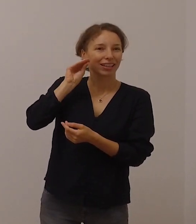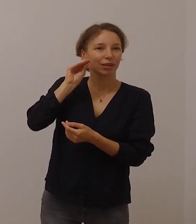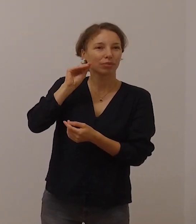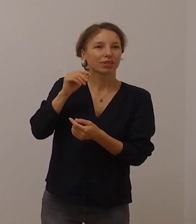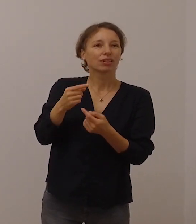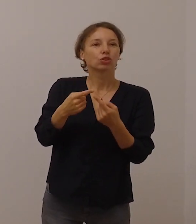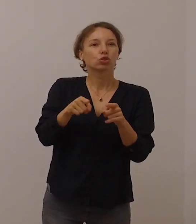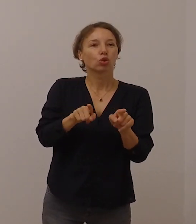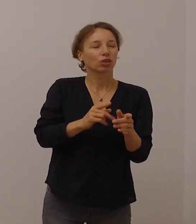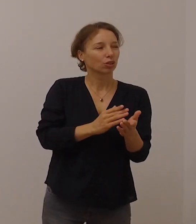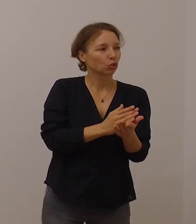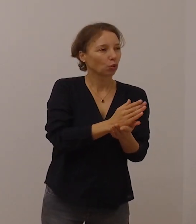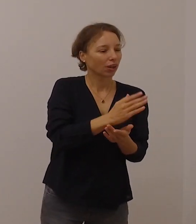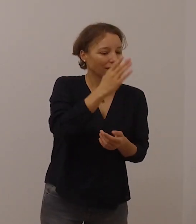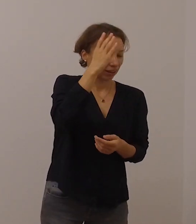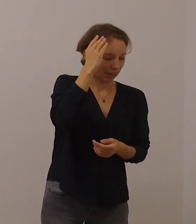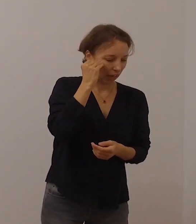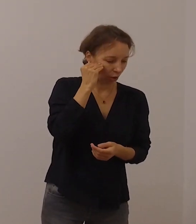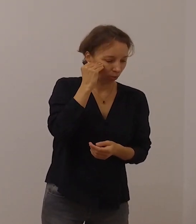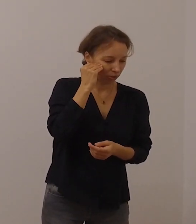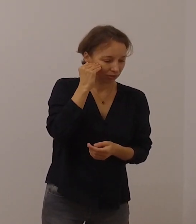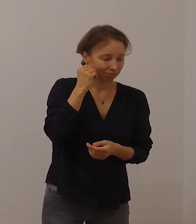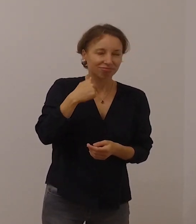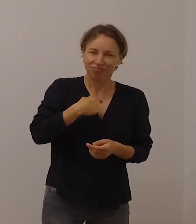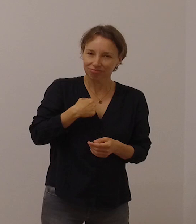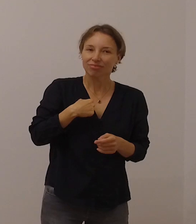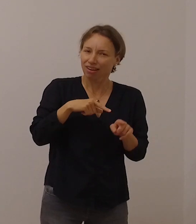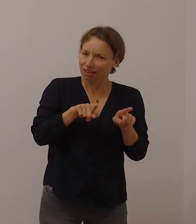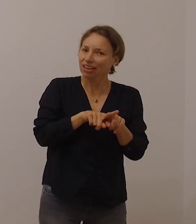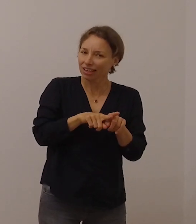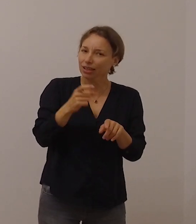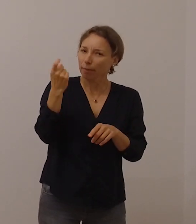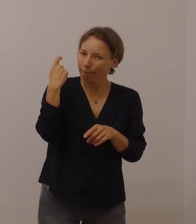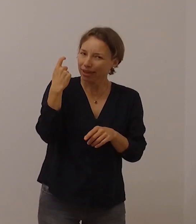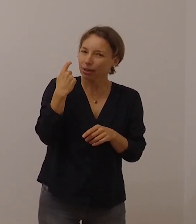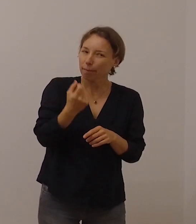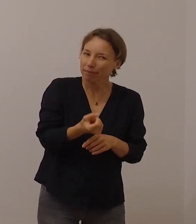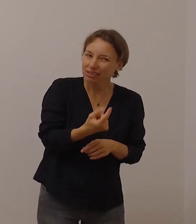Mit dem Papst bin ich der Meinung, dass gerade gehörlose Menschen